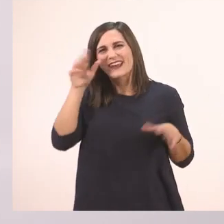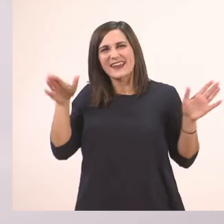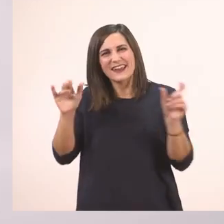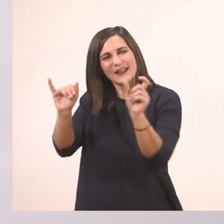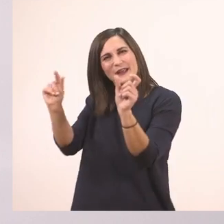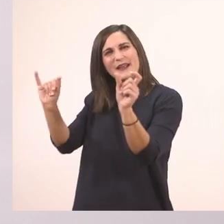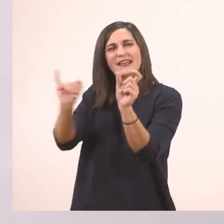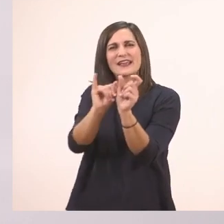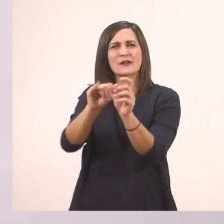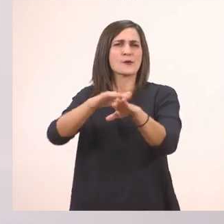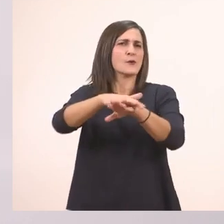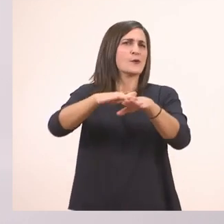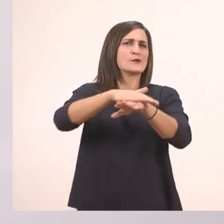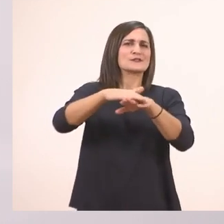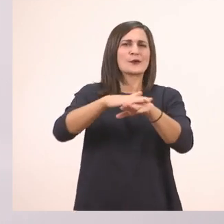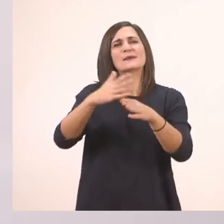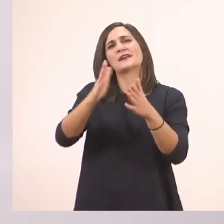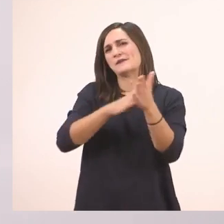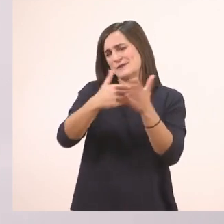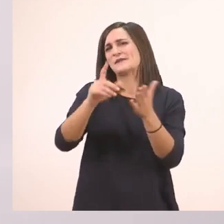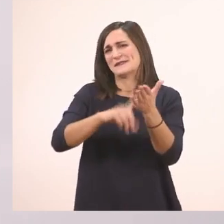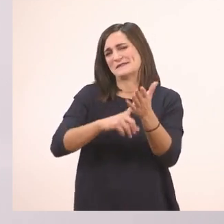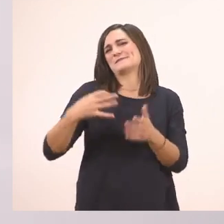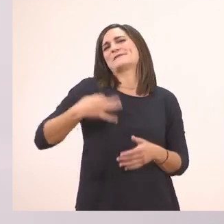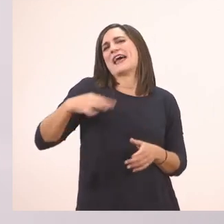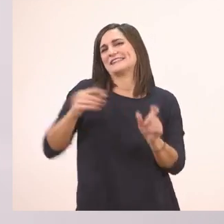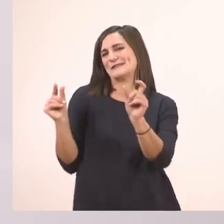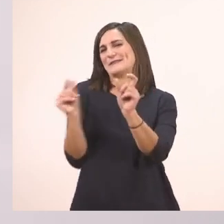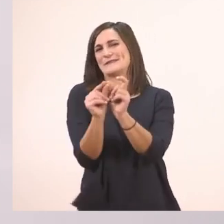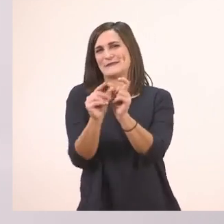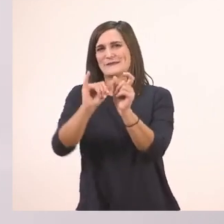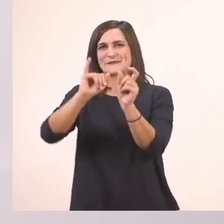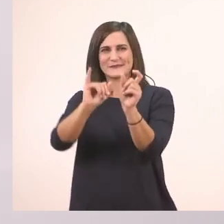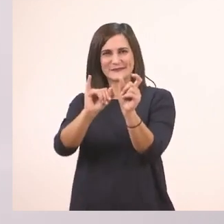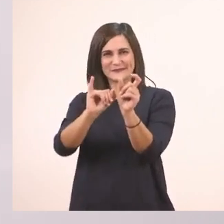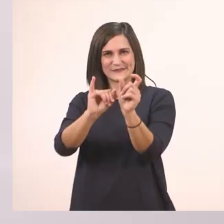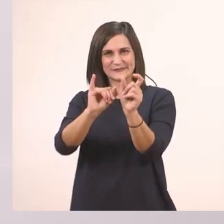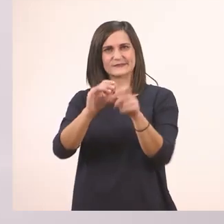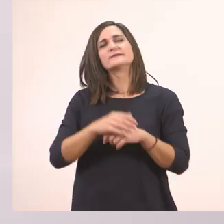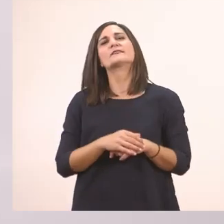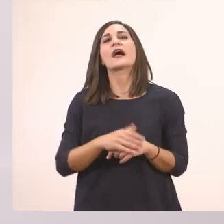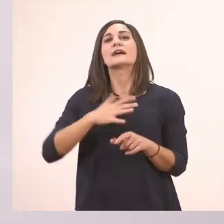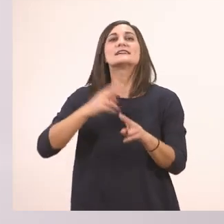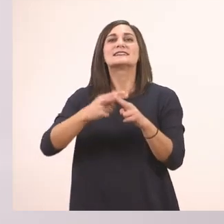Συγγνώμη ξεχάστηκα δεν το 'γραψα με το πράσινο στο τέλος. Έχει κι άλλο ι, αλλά εμείς θέλουμε να δούμε το τελευταίο τώρα.